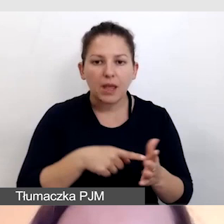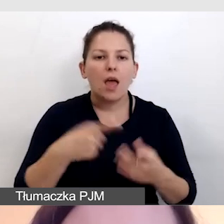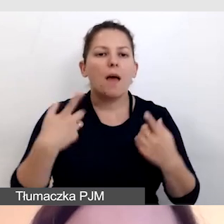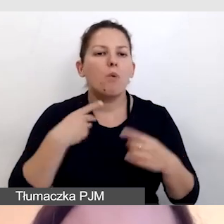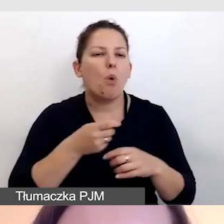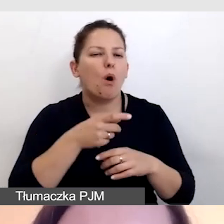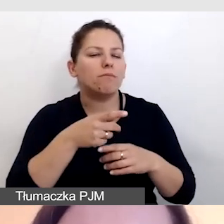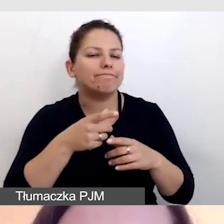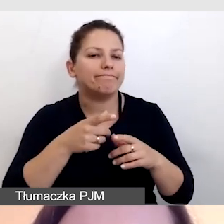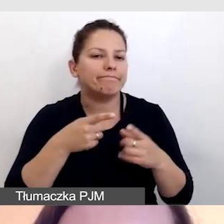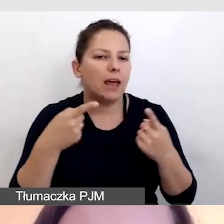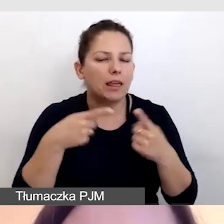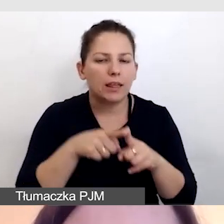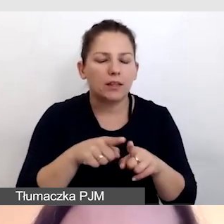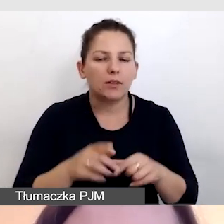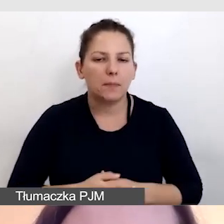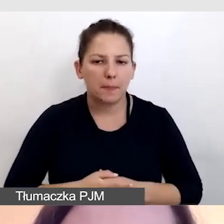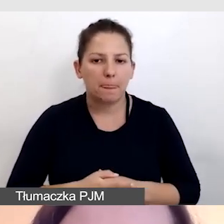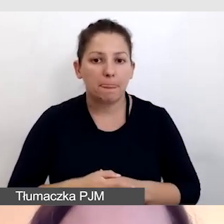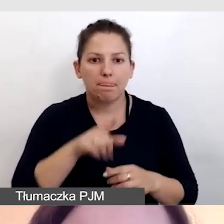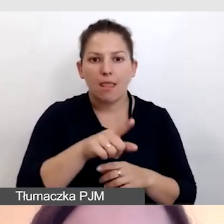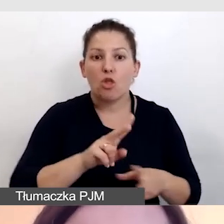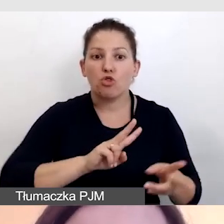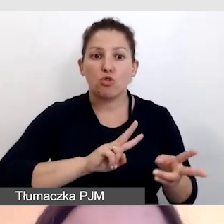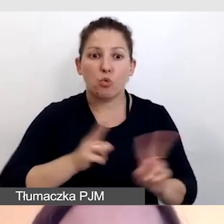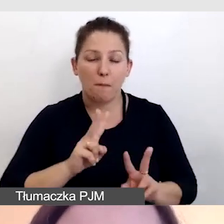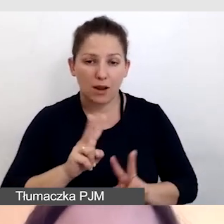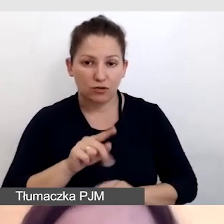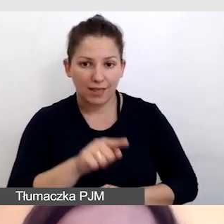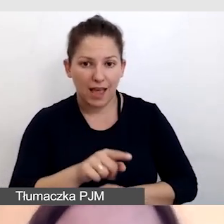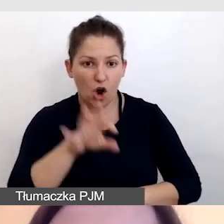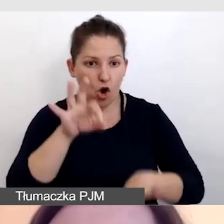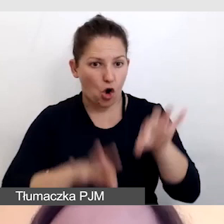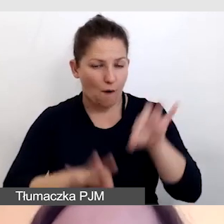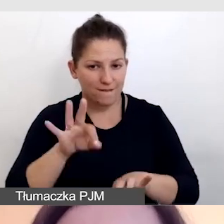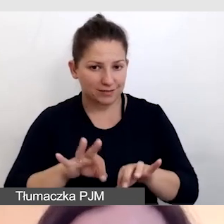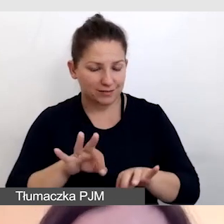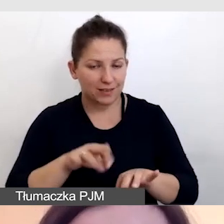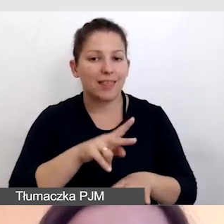Do tłumaczenia konferencji na żywo dla uczestników,